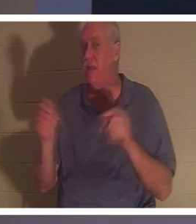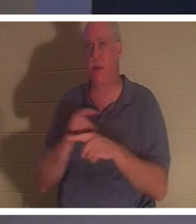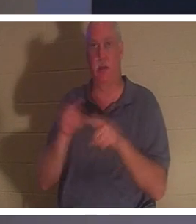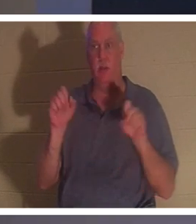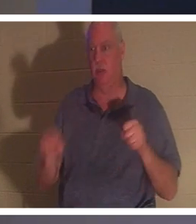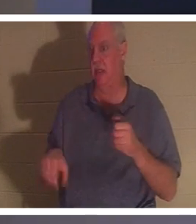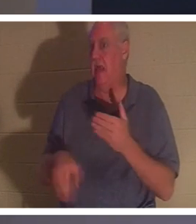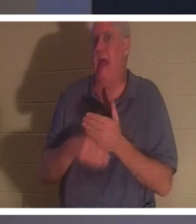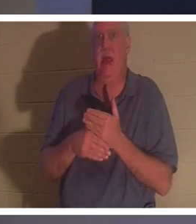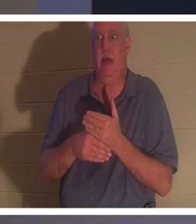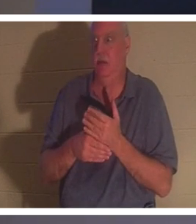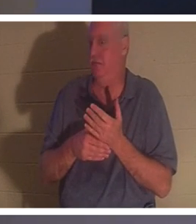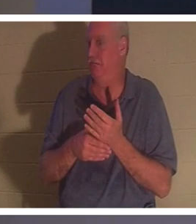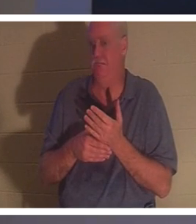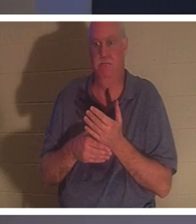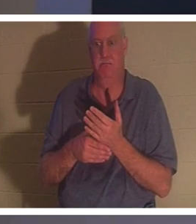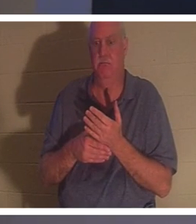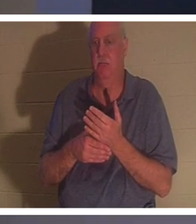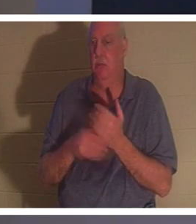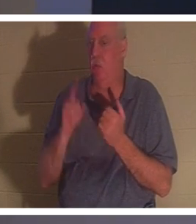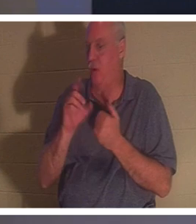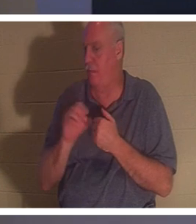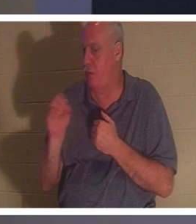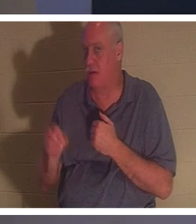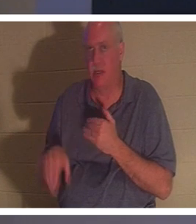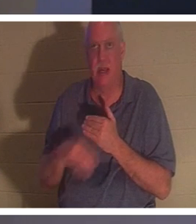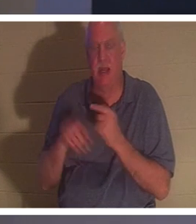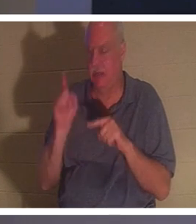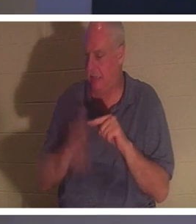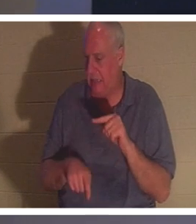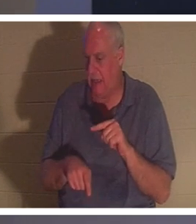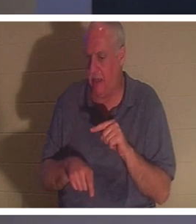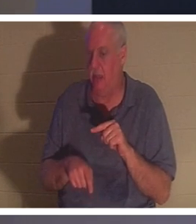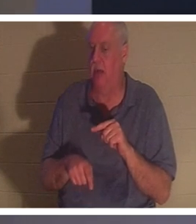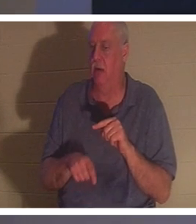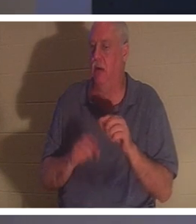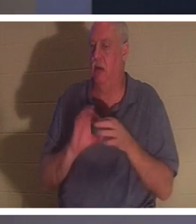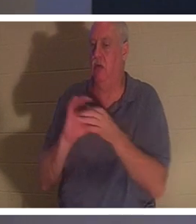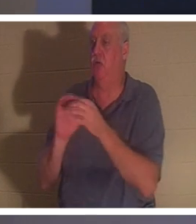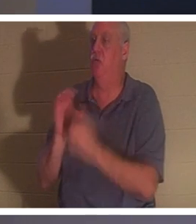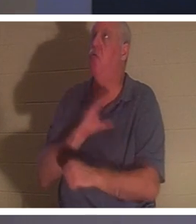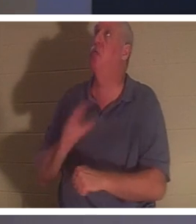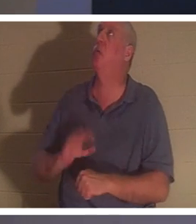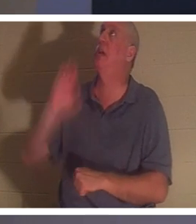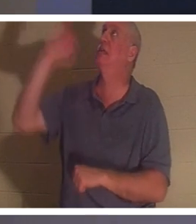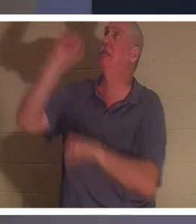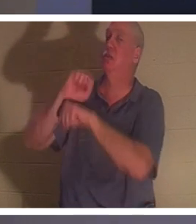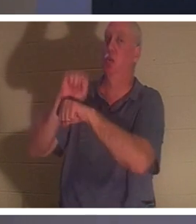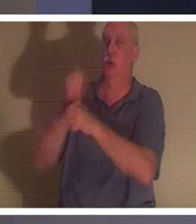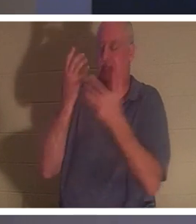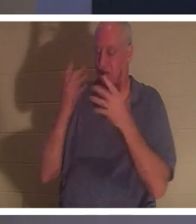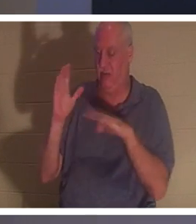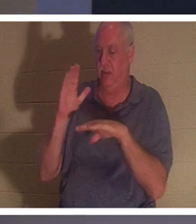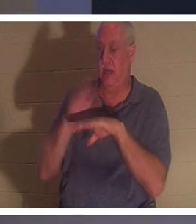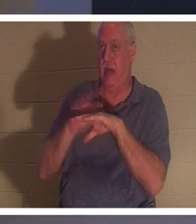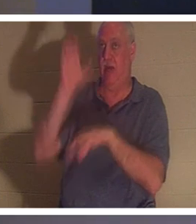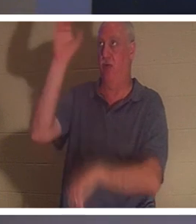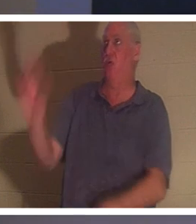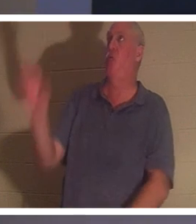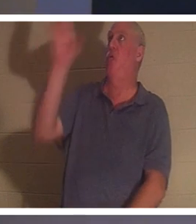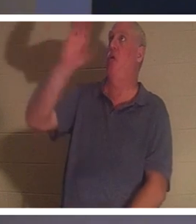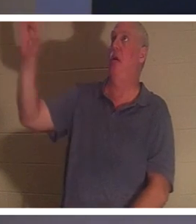cela ! Il n'y a pas 1% que vous pouvez ajouter à l'œuvre achevée de Christ à la croix. Il est venu littéralement